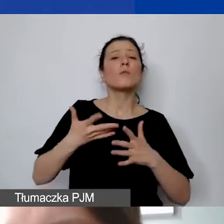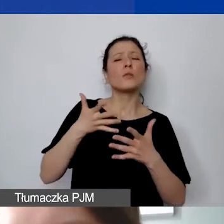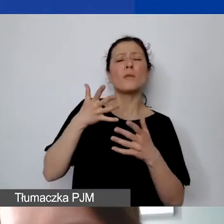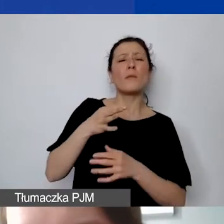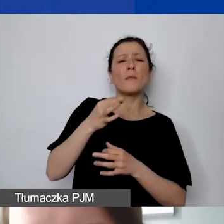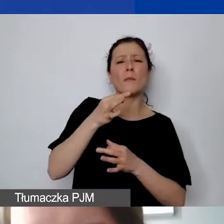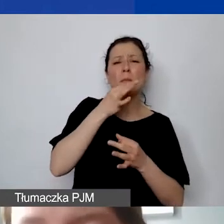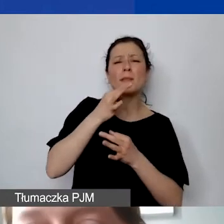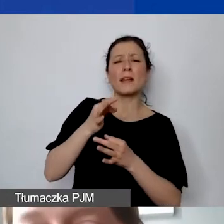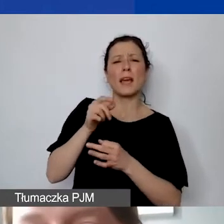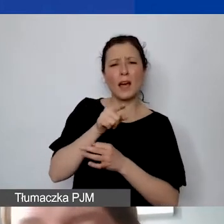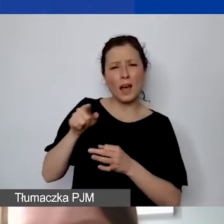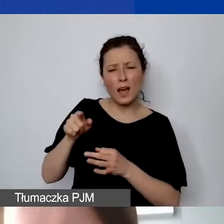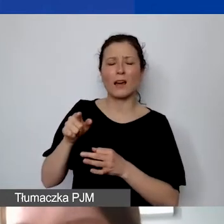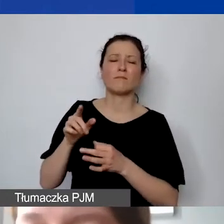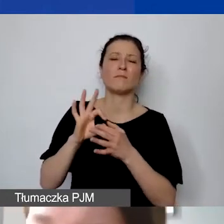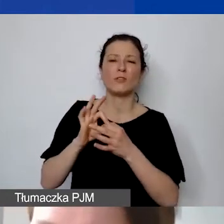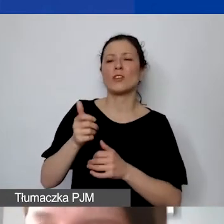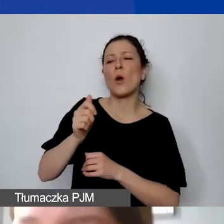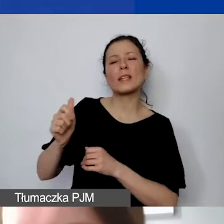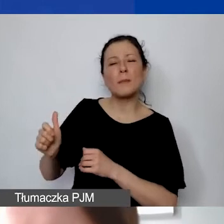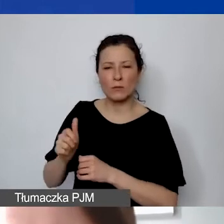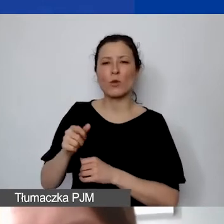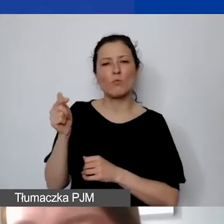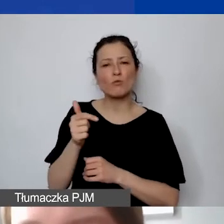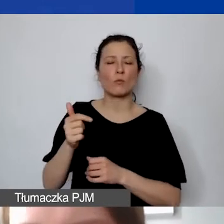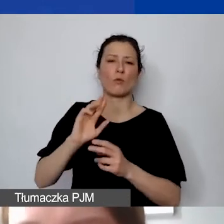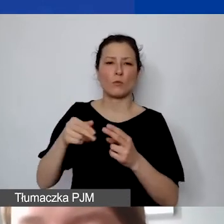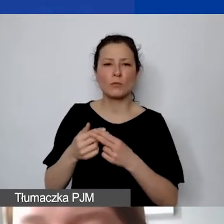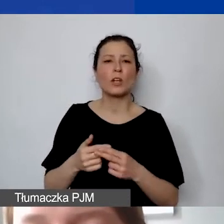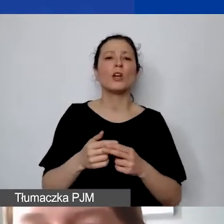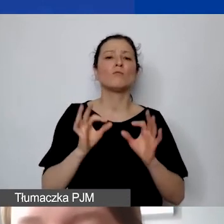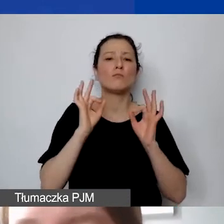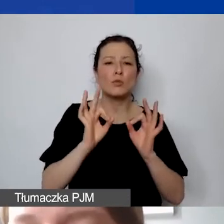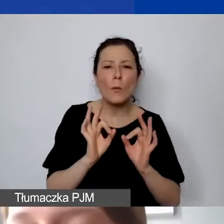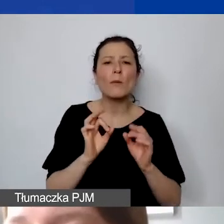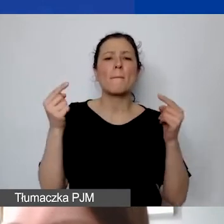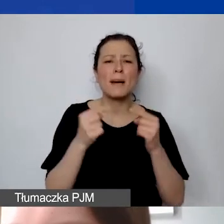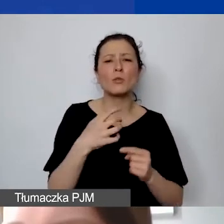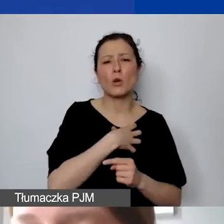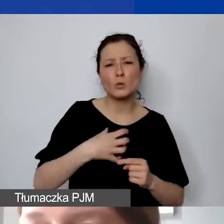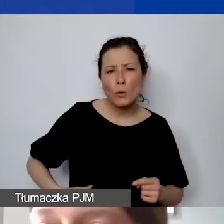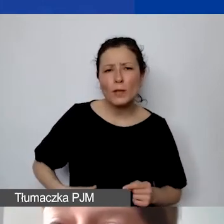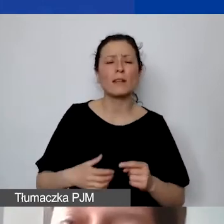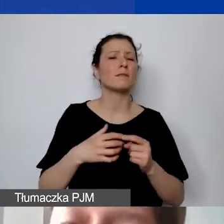oceniając państwa wnioski. Czy budżet jest spójny, adekwatny, gospodarny, realistyczny, przejrzysty i starannie przygotowany,